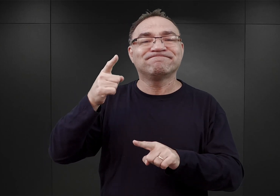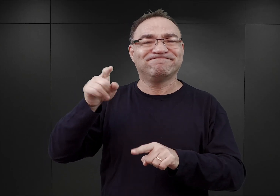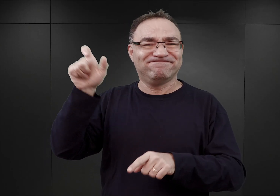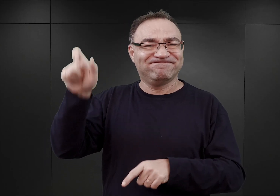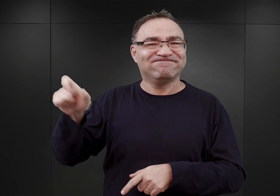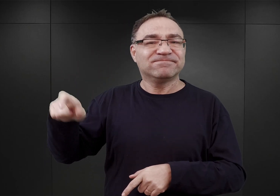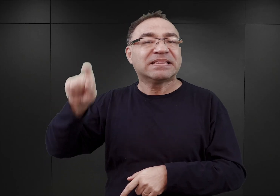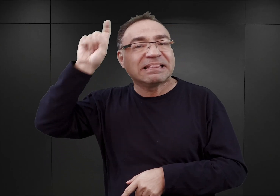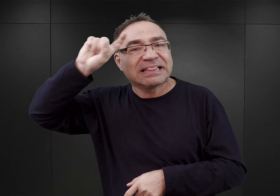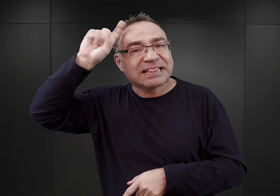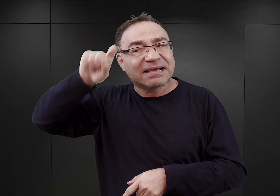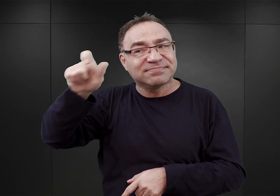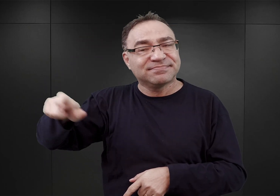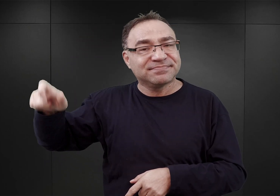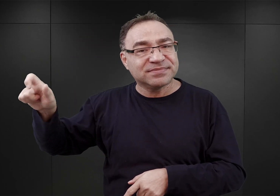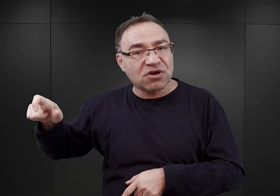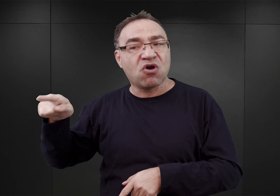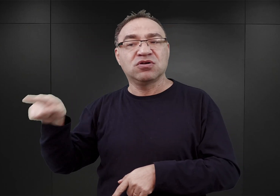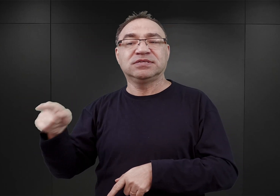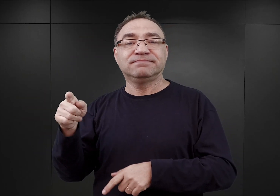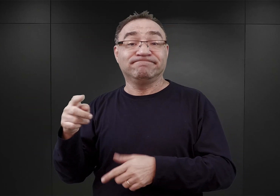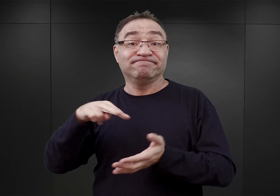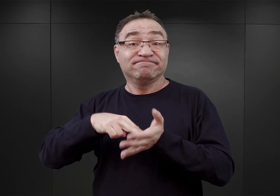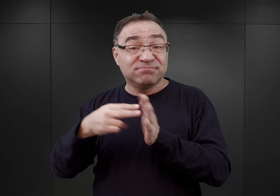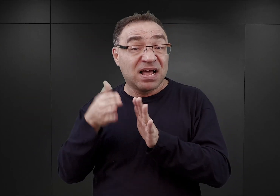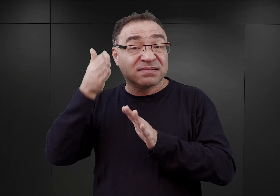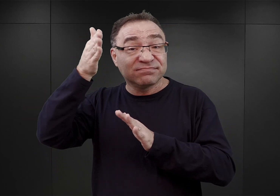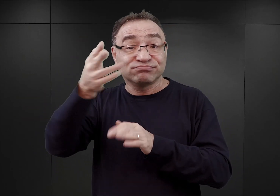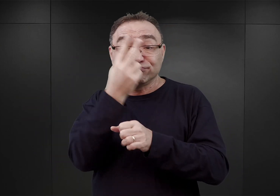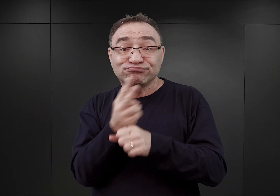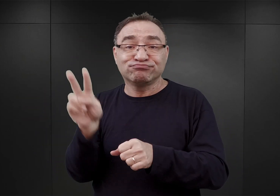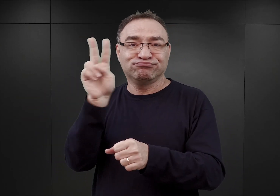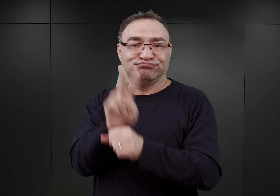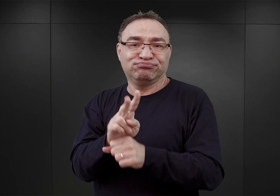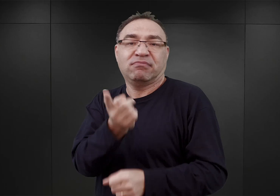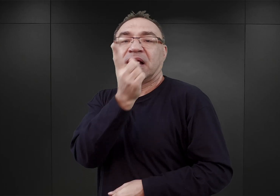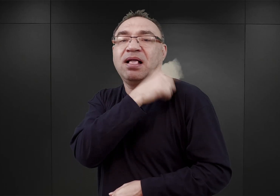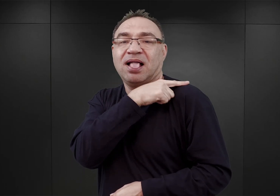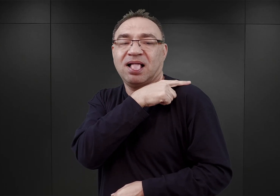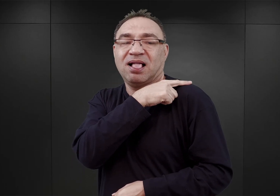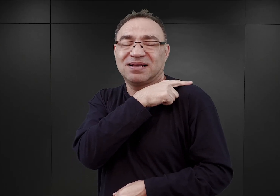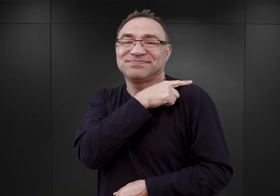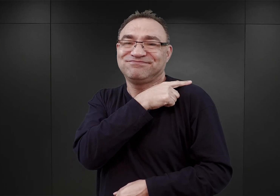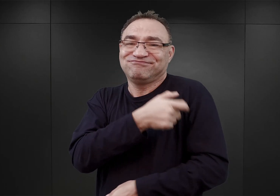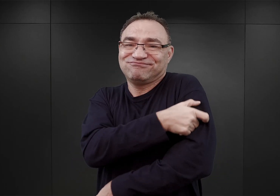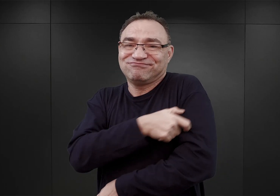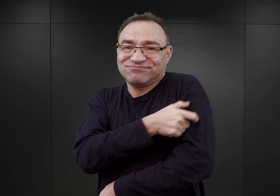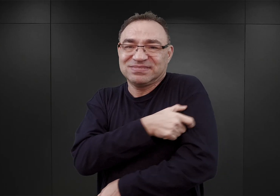którzy mieli w przyszłości objąć stanowiska funkcyjnych w obozie Auschwitz, czyli kapów, blokowych.